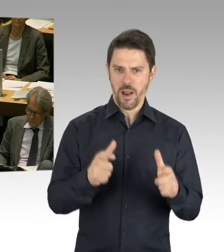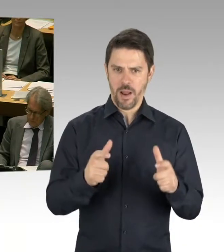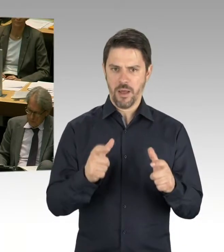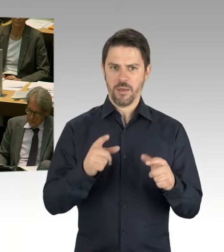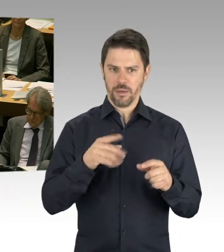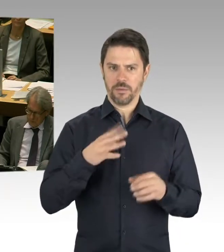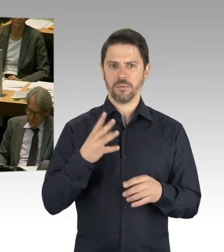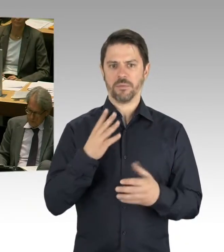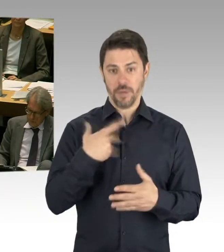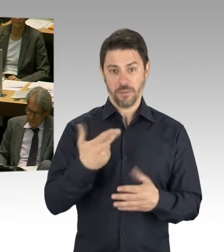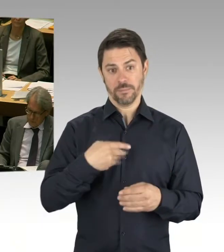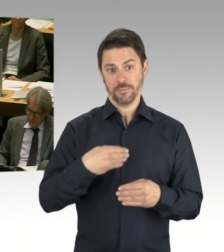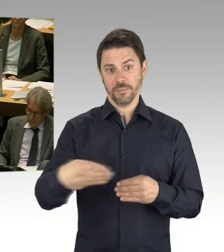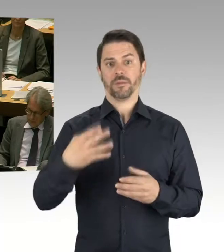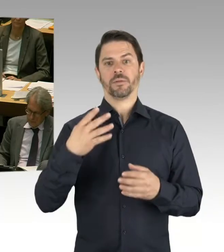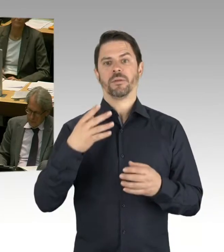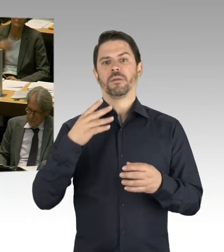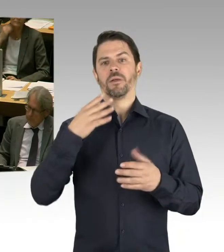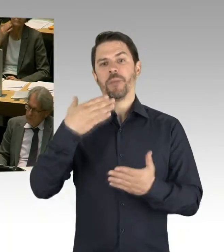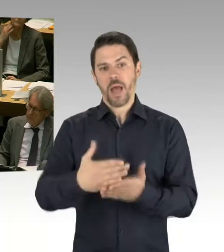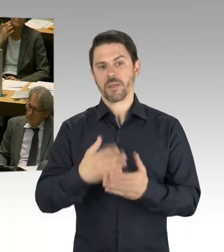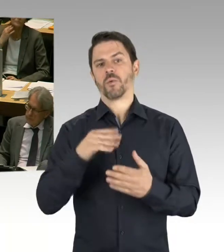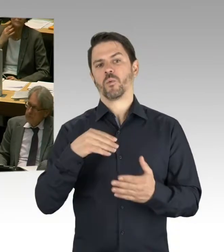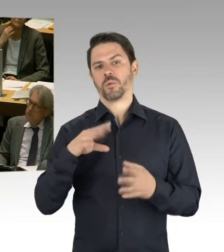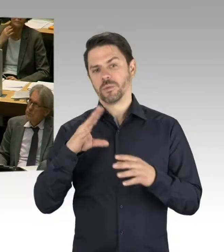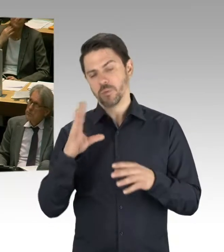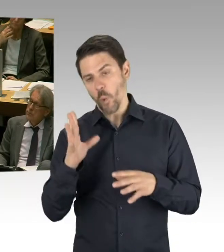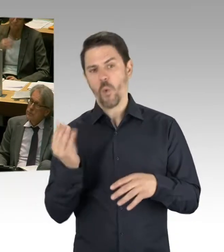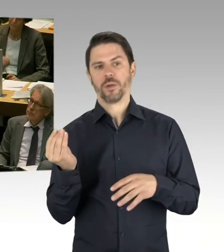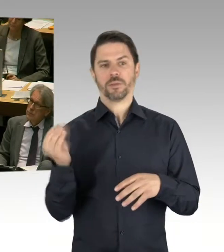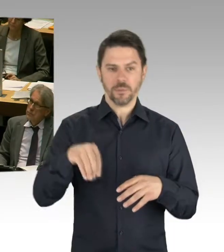Und wir planen über 60 neue Schulen zu bauen, und diese Schulen werden völlig anders aussehen.